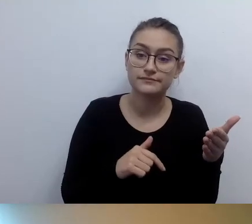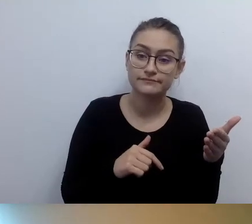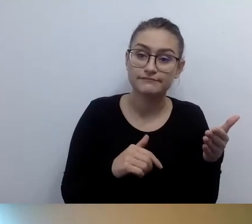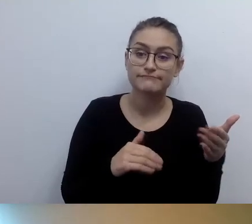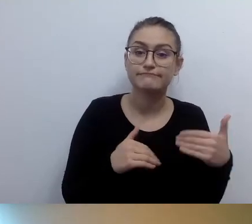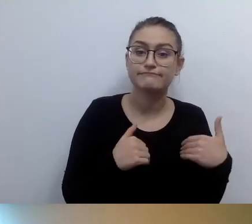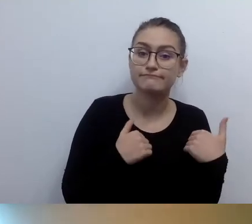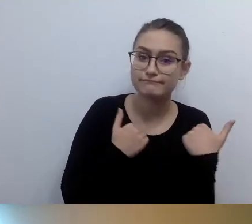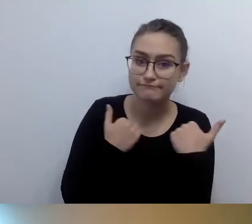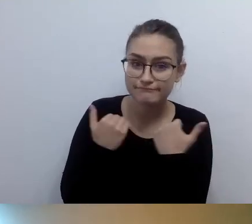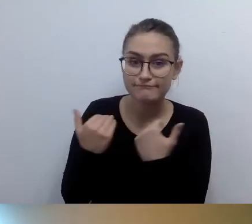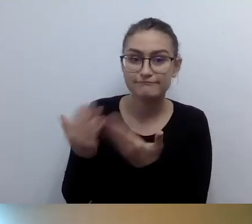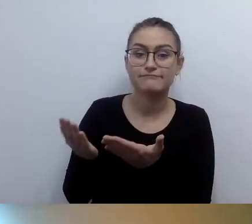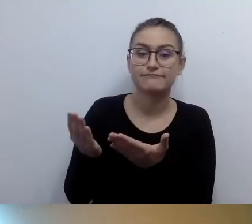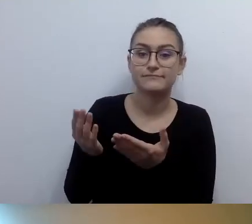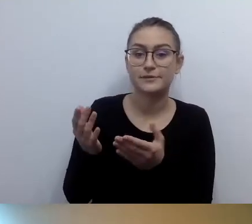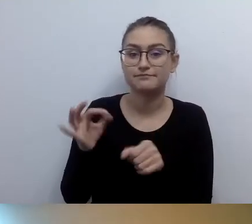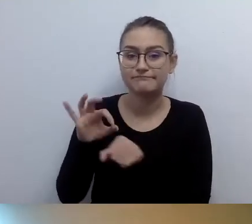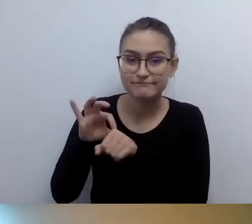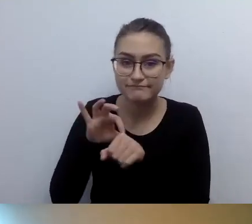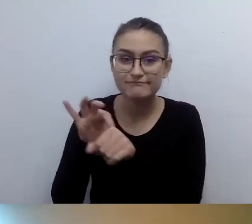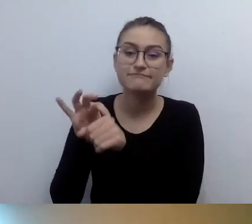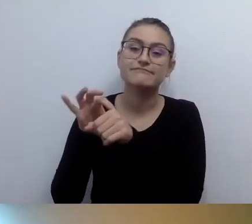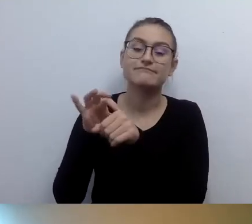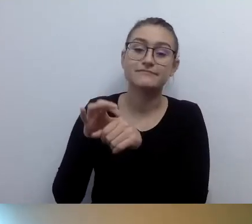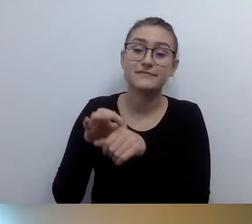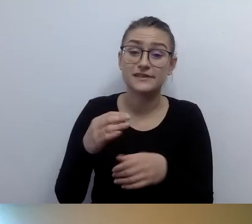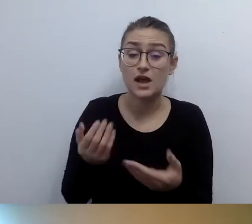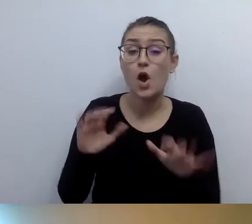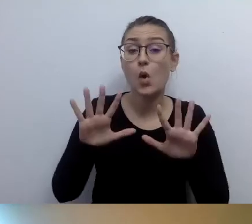Czyli że są na pierwszym piętrze takie pomieszczenia, na drugim takie.